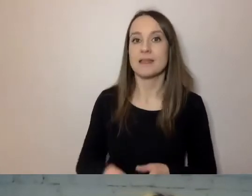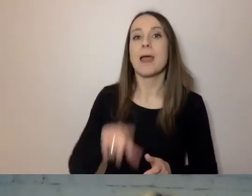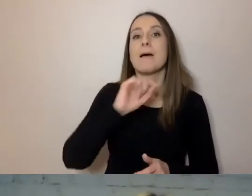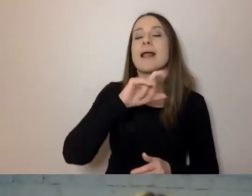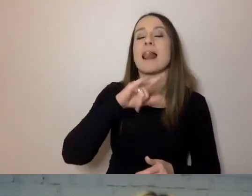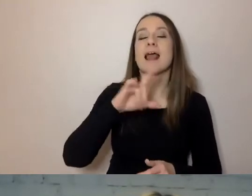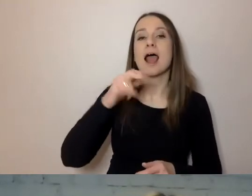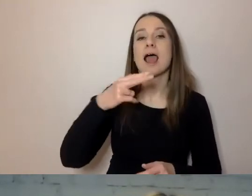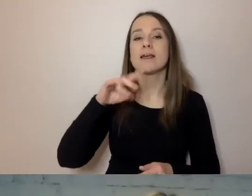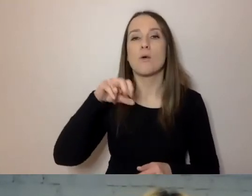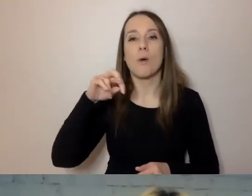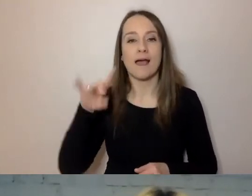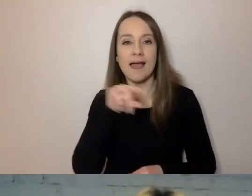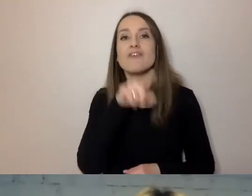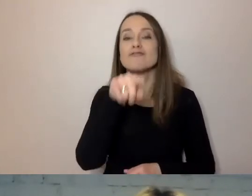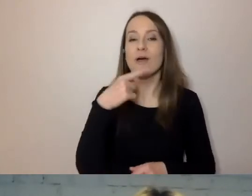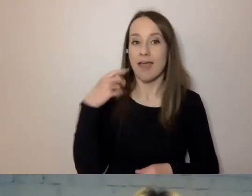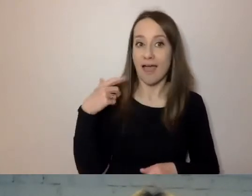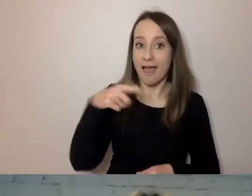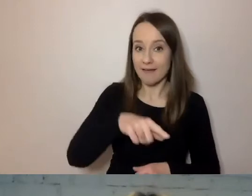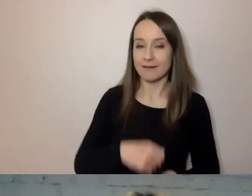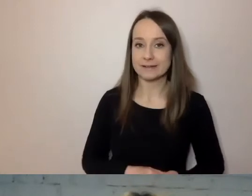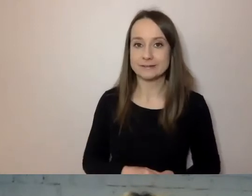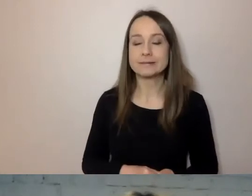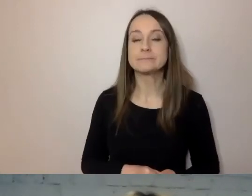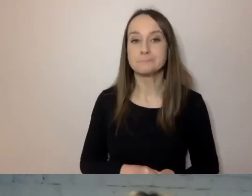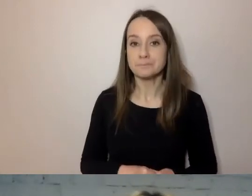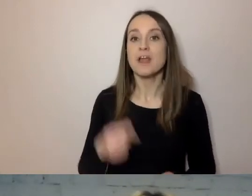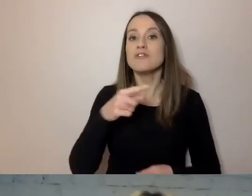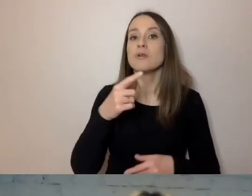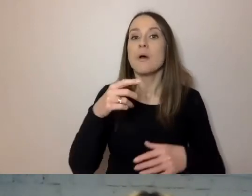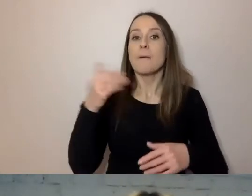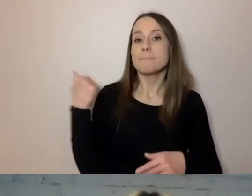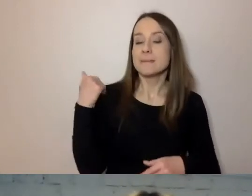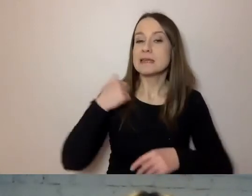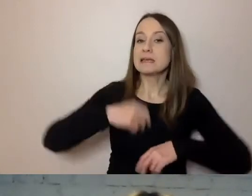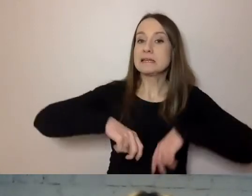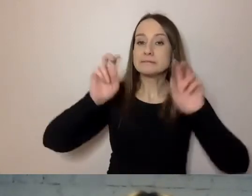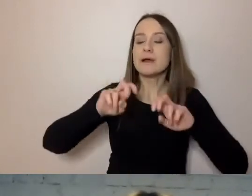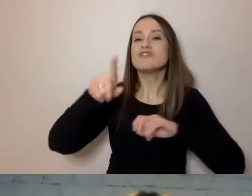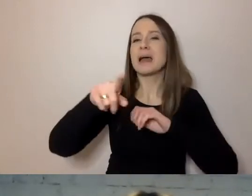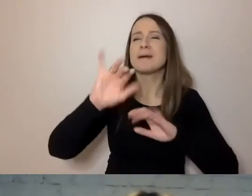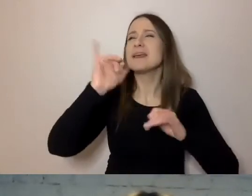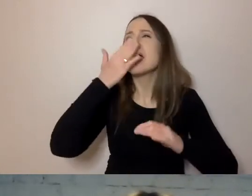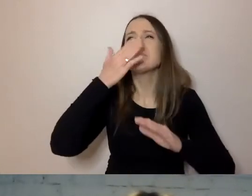to ruch, który chciał od samego początku, aby przepis na prosty język był konkretny.